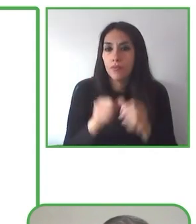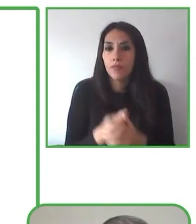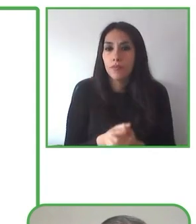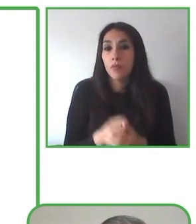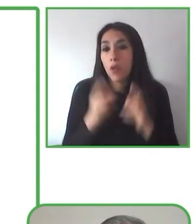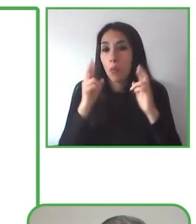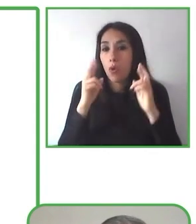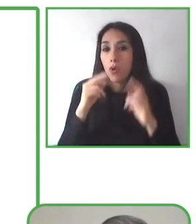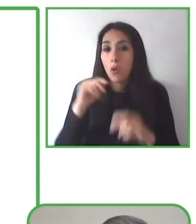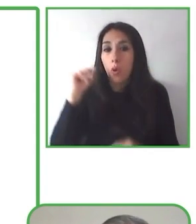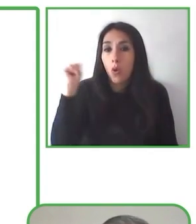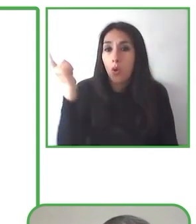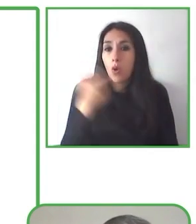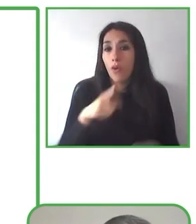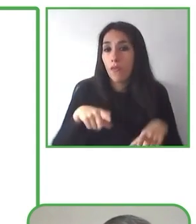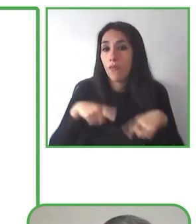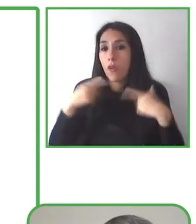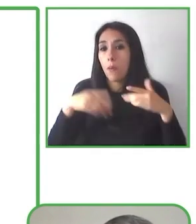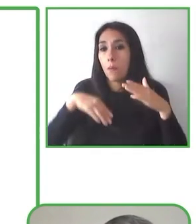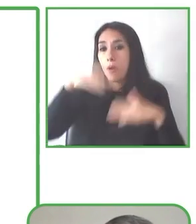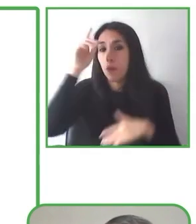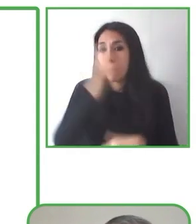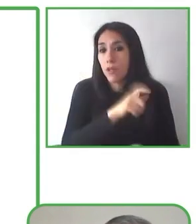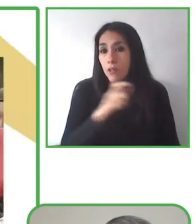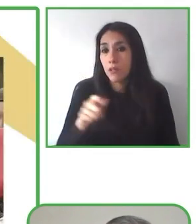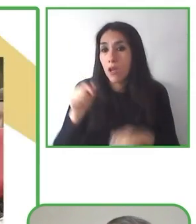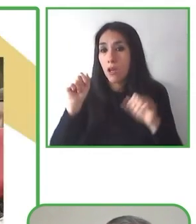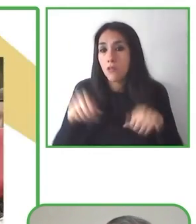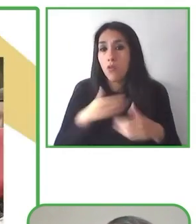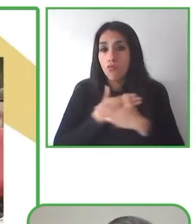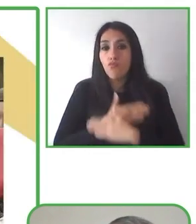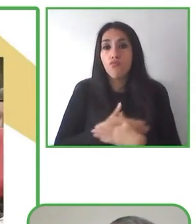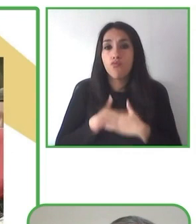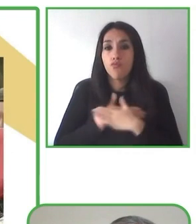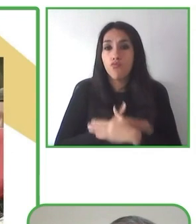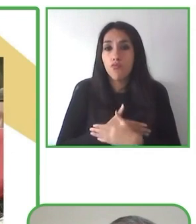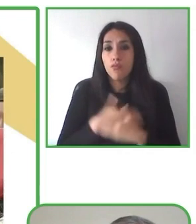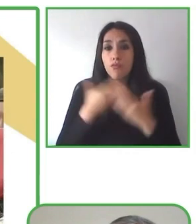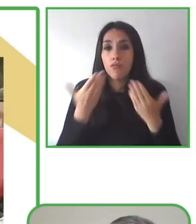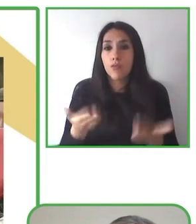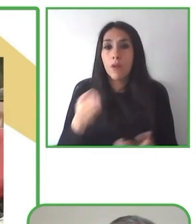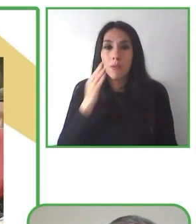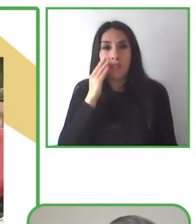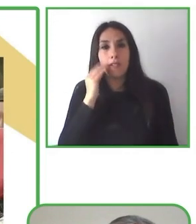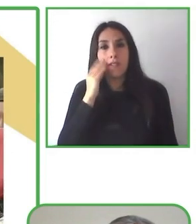Nuestro objetivo no es solamente que las personas se puedan adaptar a nuestros